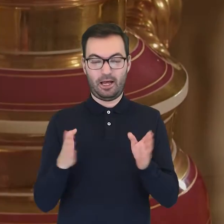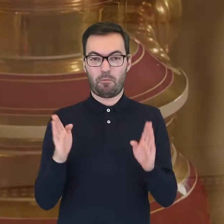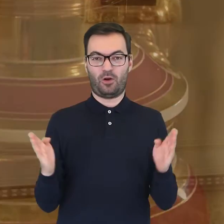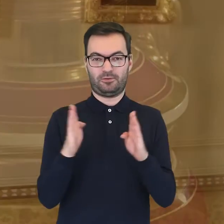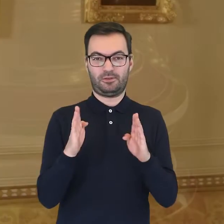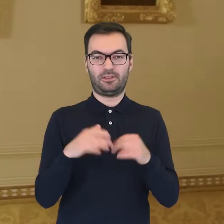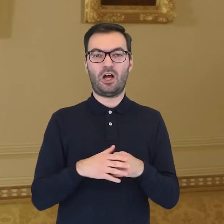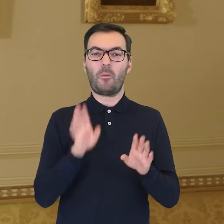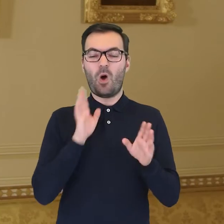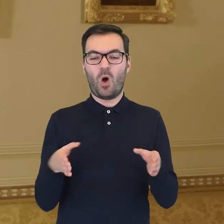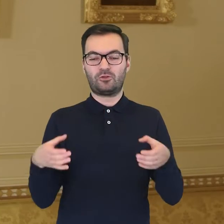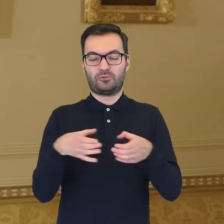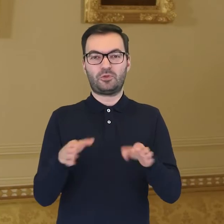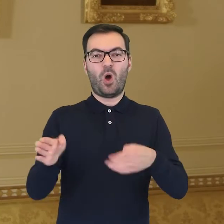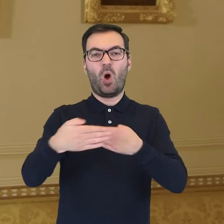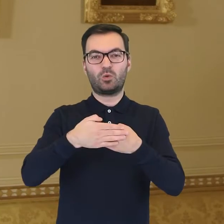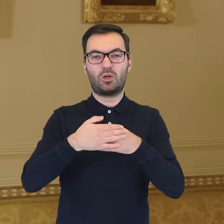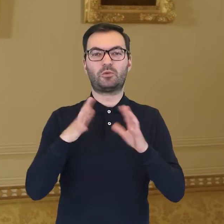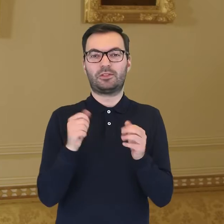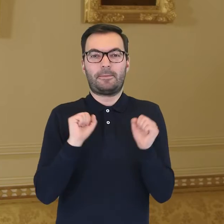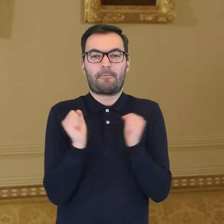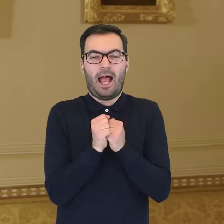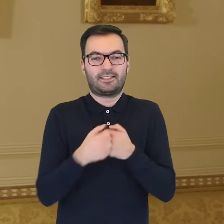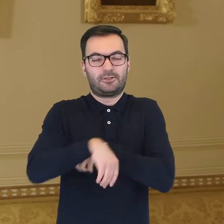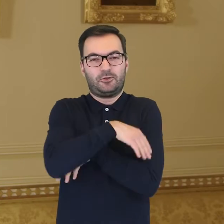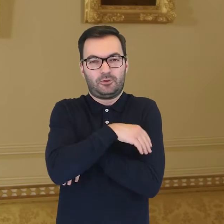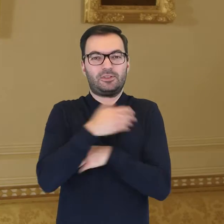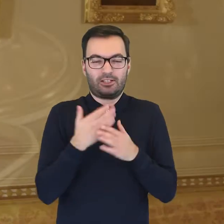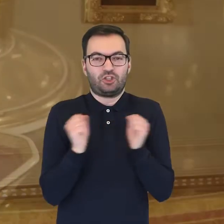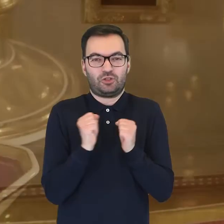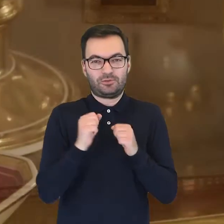które otulają się swoim płaszczem, symbolizując zmarznięte postaci.